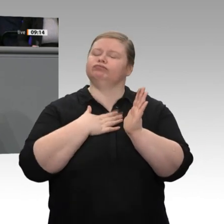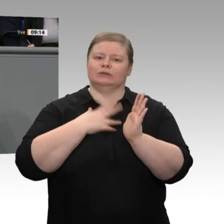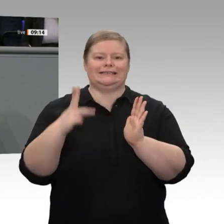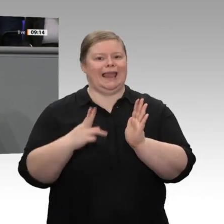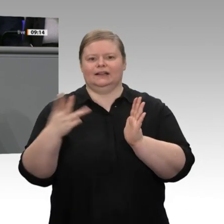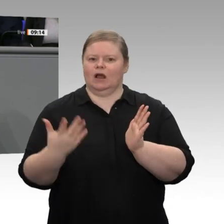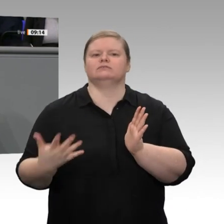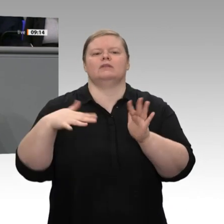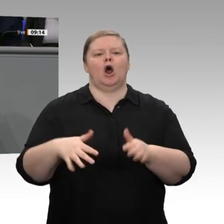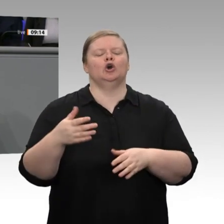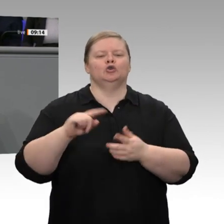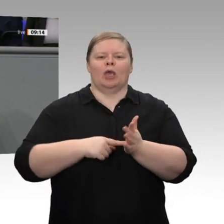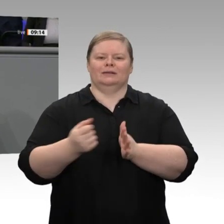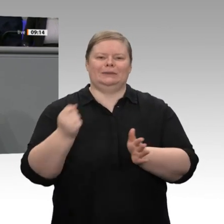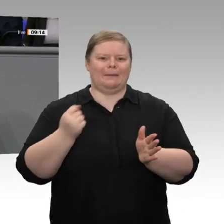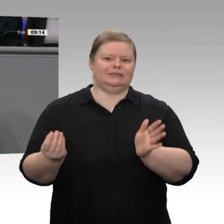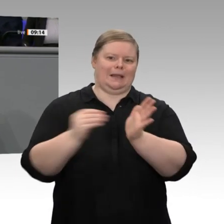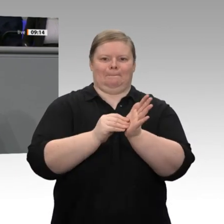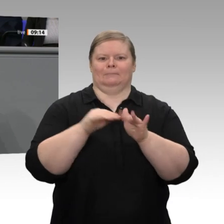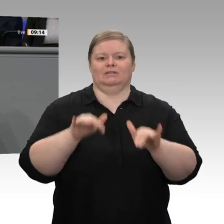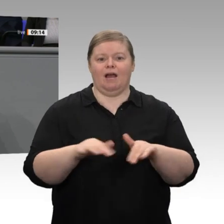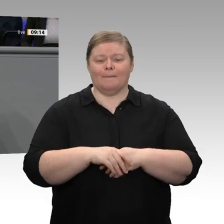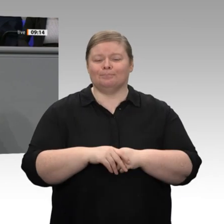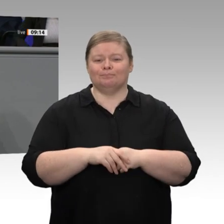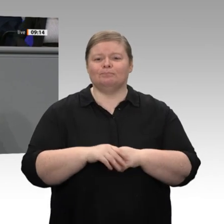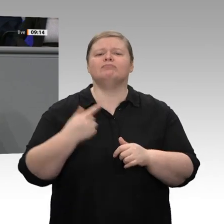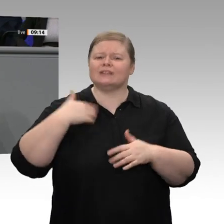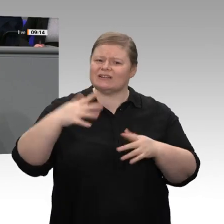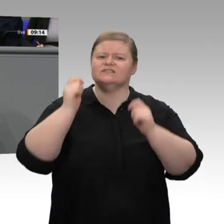eine Sozialabgabenbremse im Grundgesetz nachdenken. Das ist noch nicht die Meinung